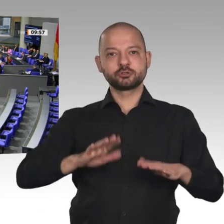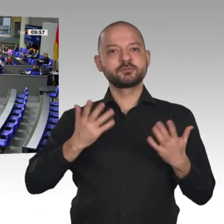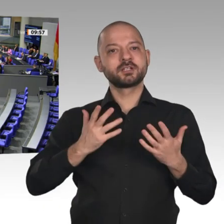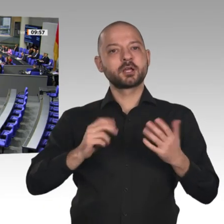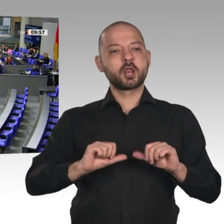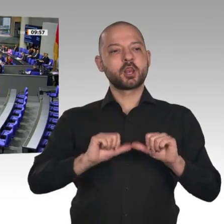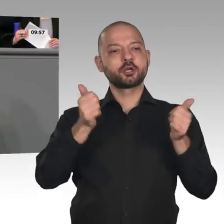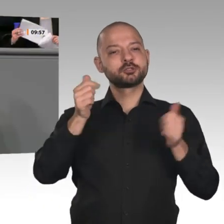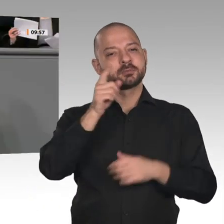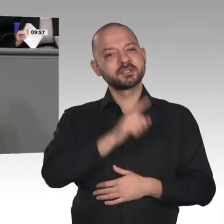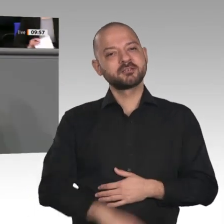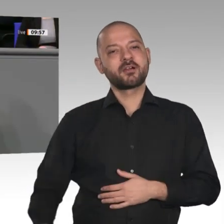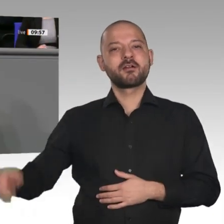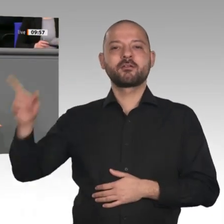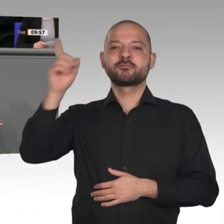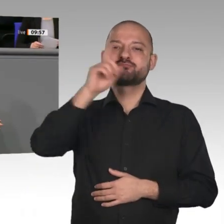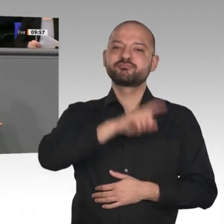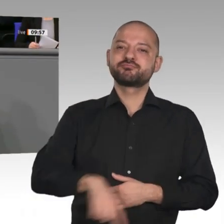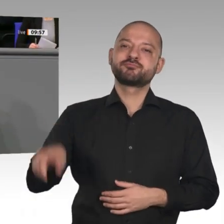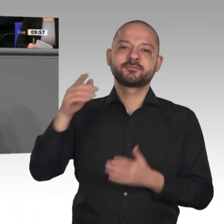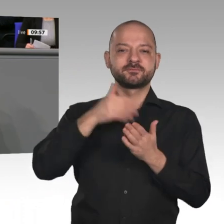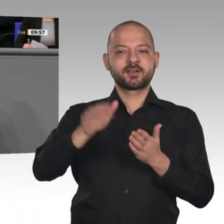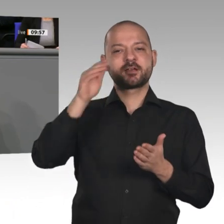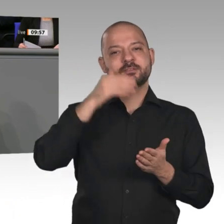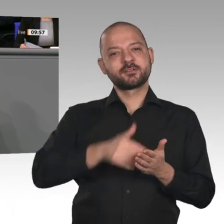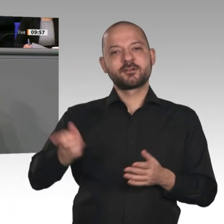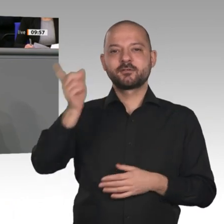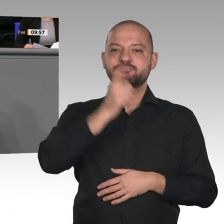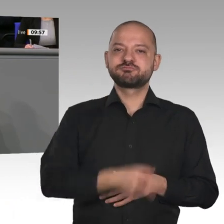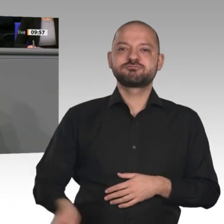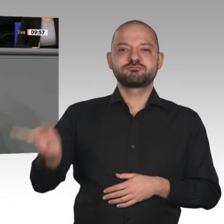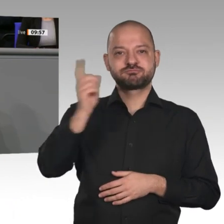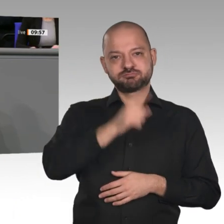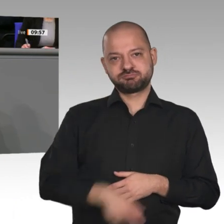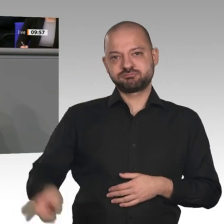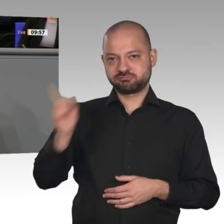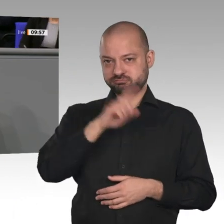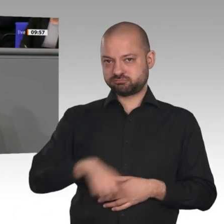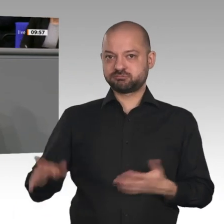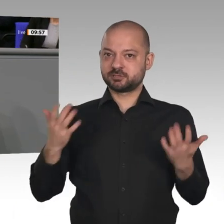Die deutsche Glücksspirale dreht sich weiter, und zwar im elften Jahr. Es ist bereits